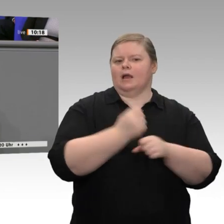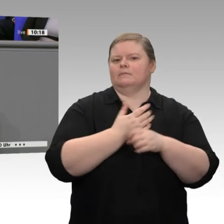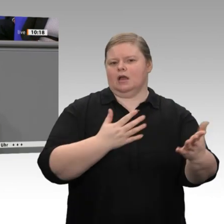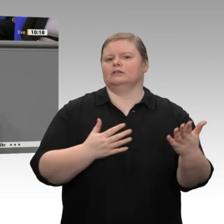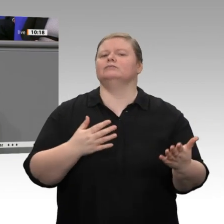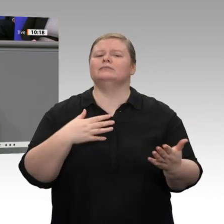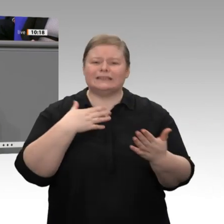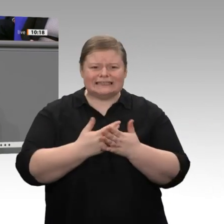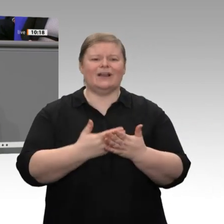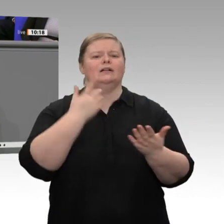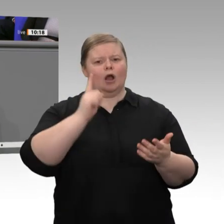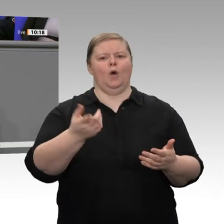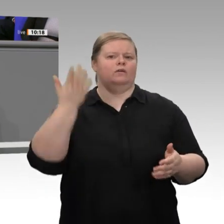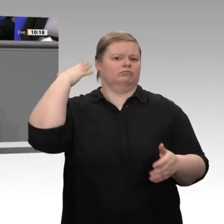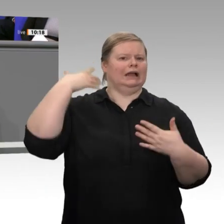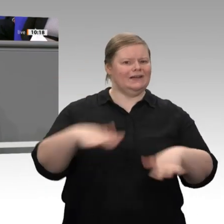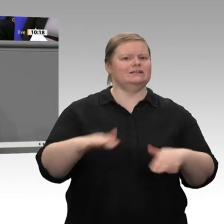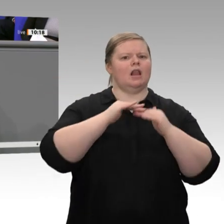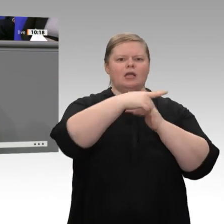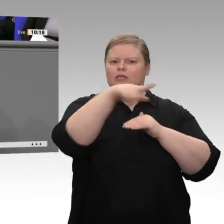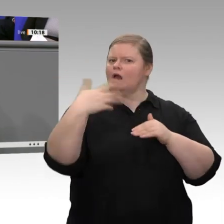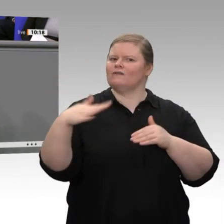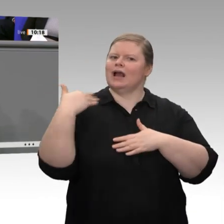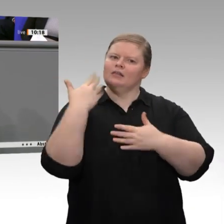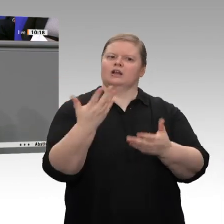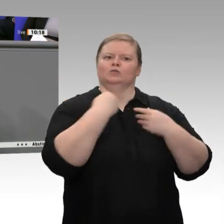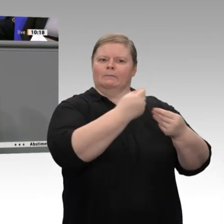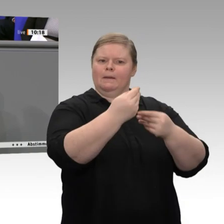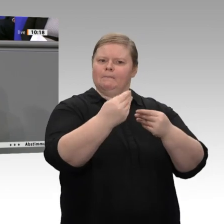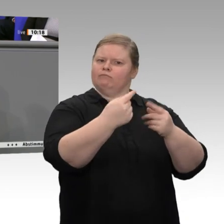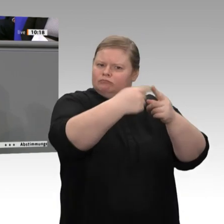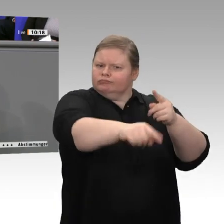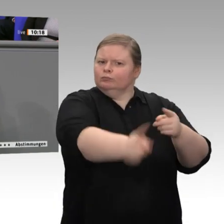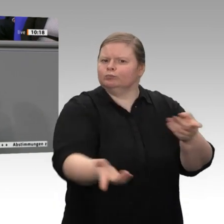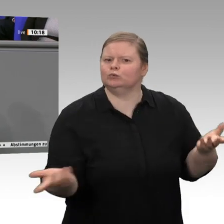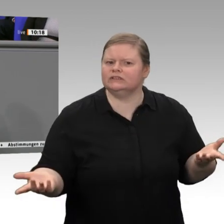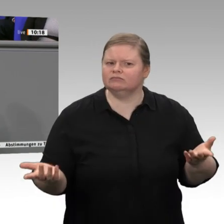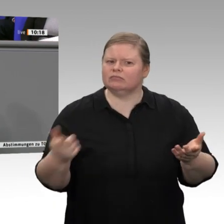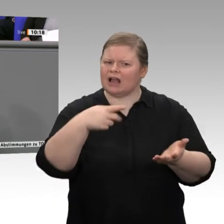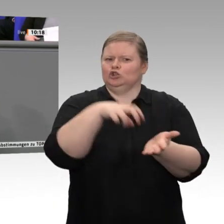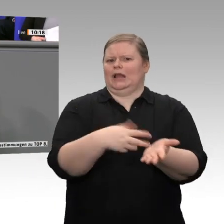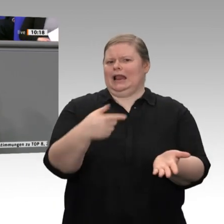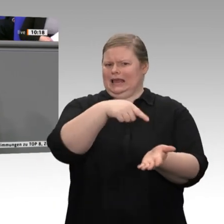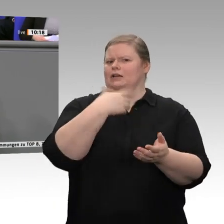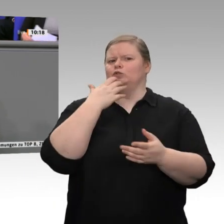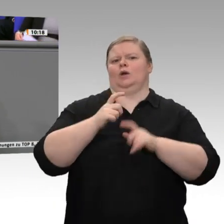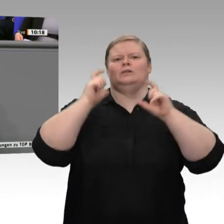dass wir nach wie vor eine Rekordbeschäftigung in Deutschland haben. 45,3 Millionen Menschen